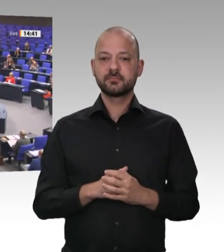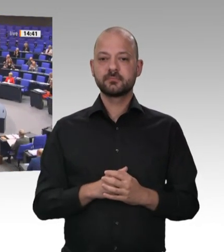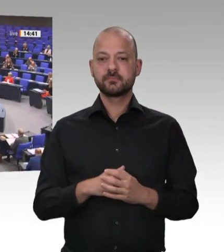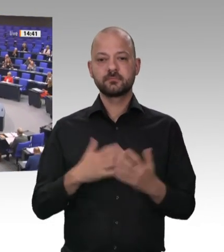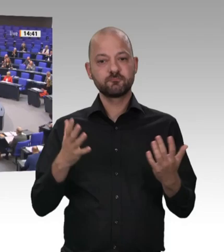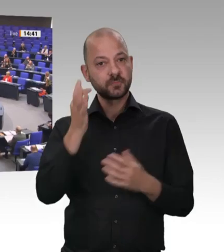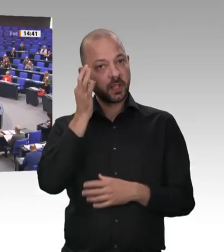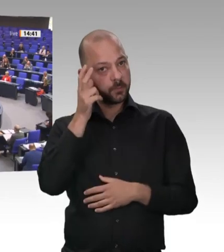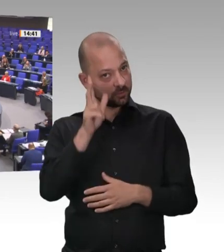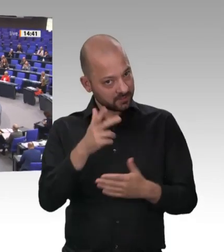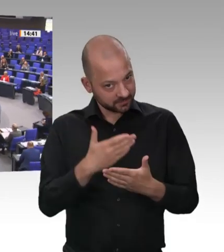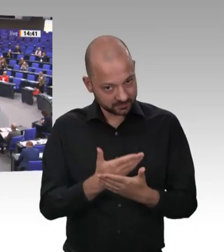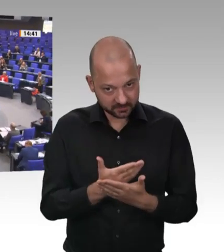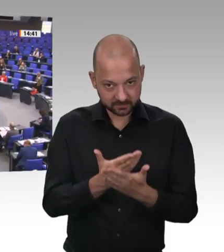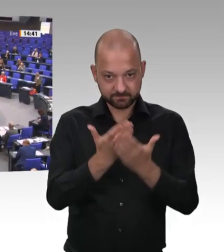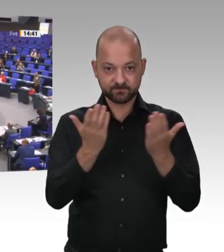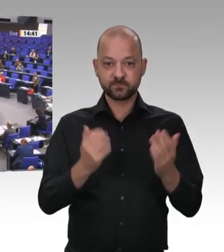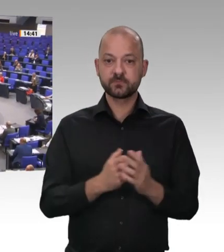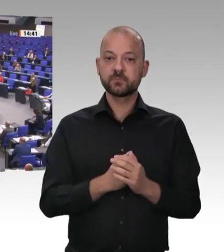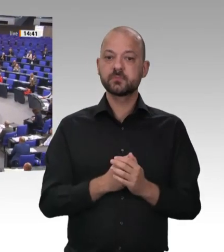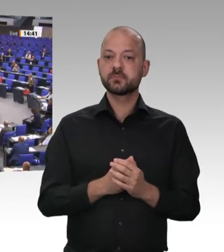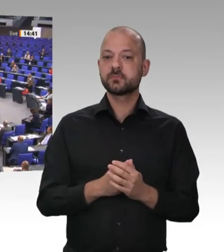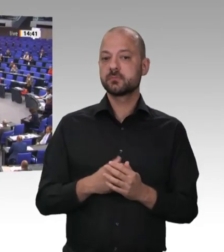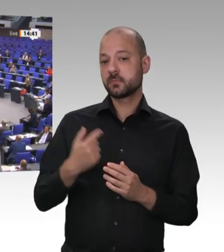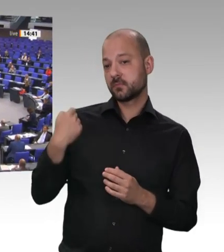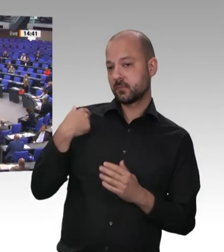das ganze Haus – außer der AfD – niemals zulassen.